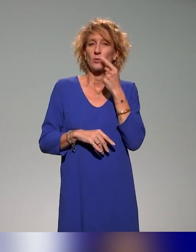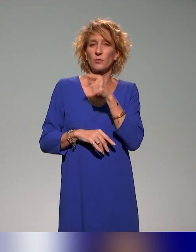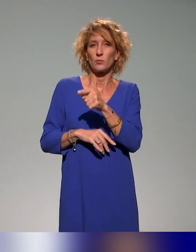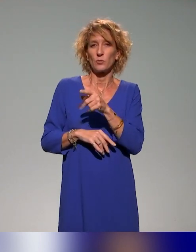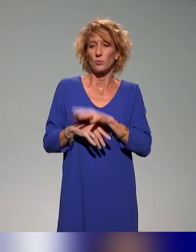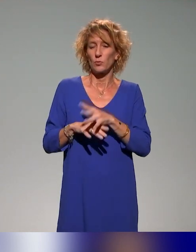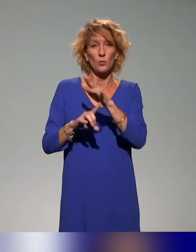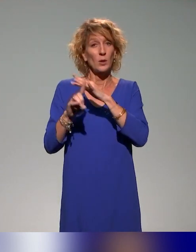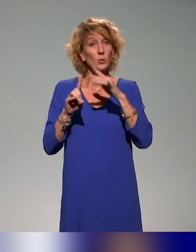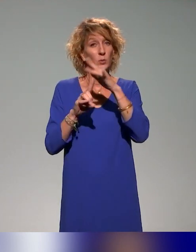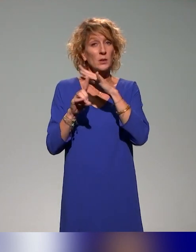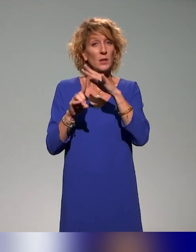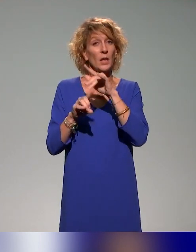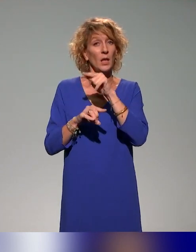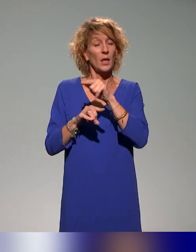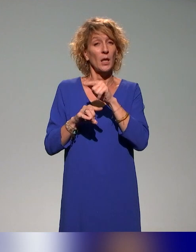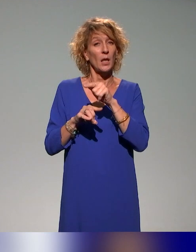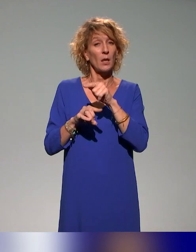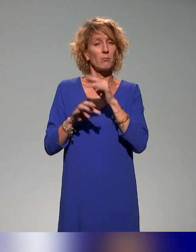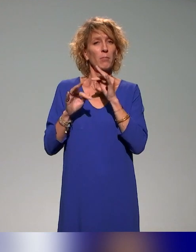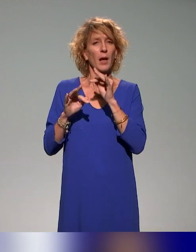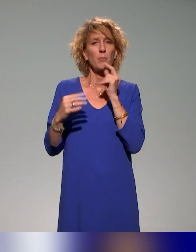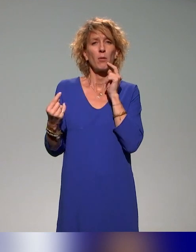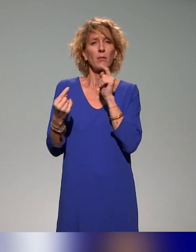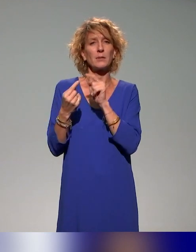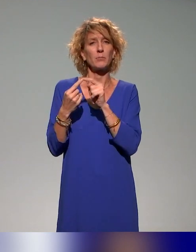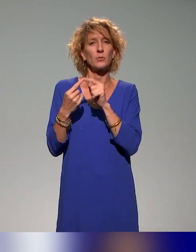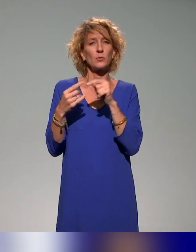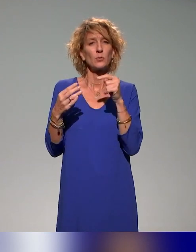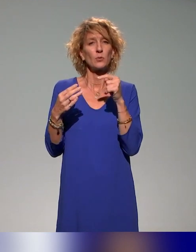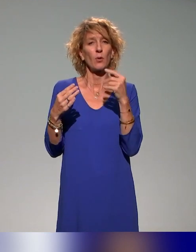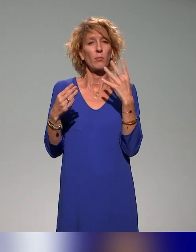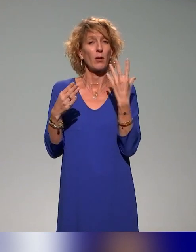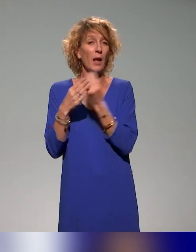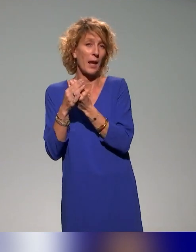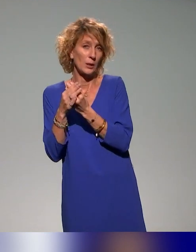société là aussi au Canada, les questions d'inclusion se posent depuis plus longtemps qu'en France.